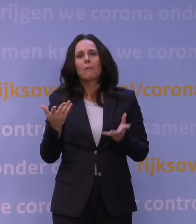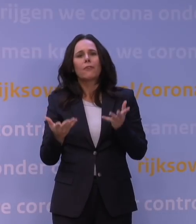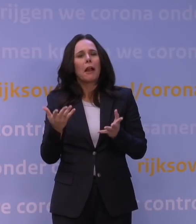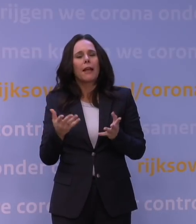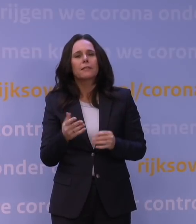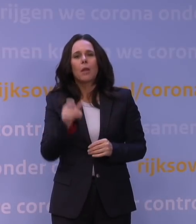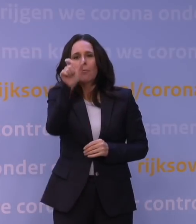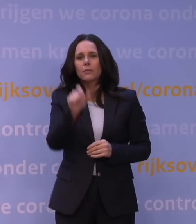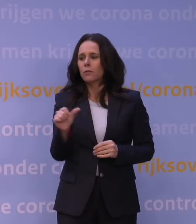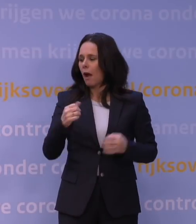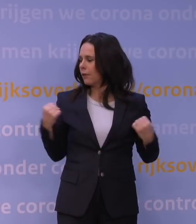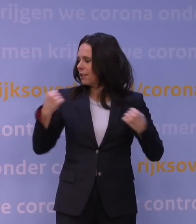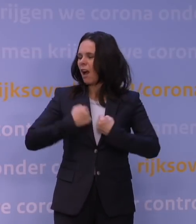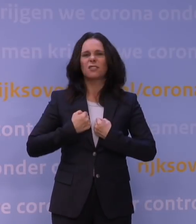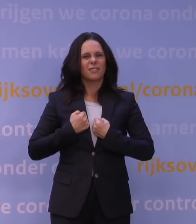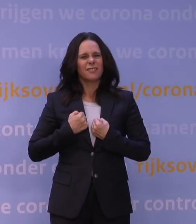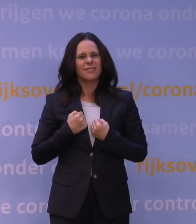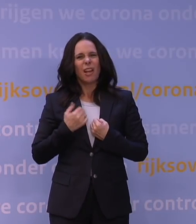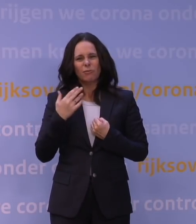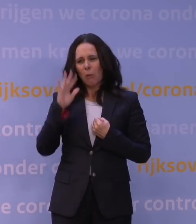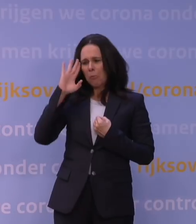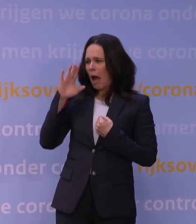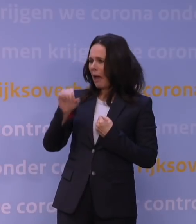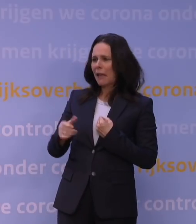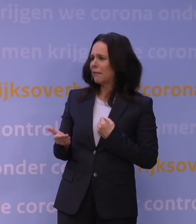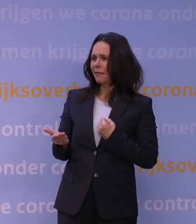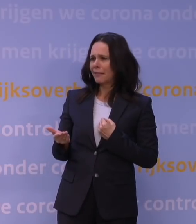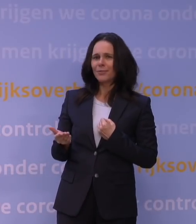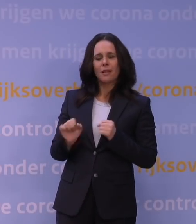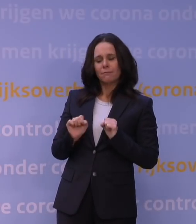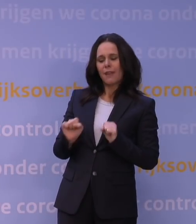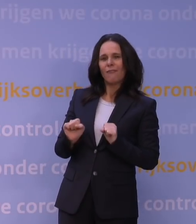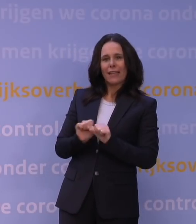en dan herken je hem niet meer. Dat is eigenlijk wat er gebeurt. Het afweersysteem kan hem niet goed herkennen